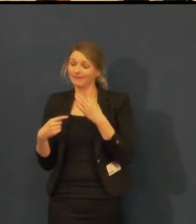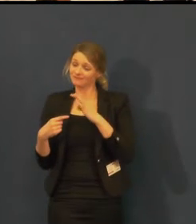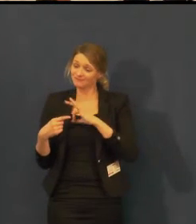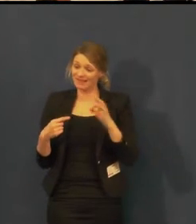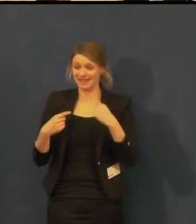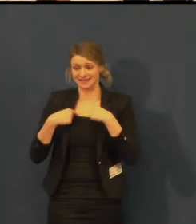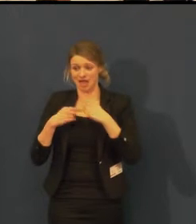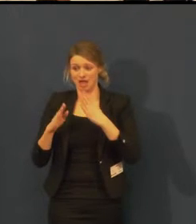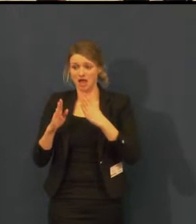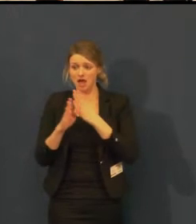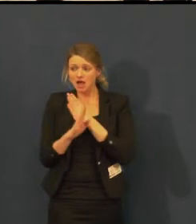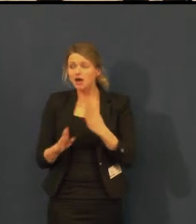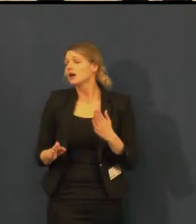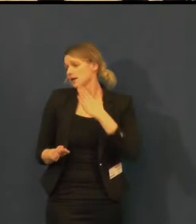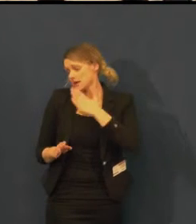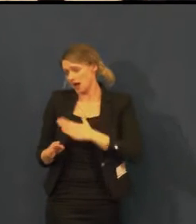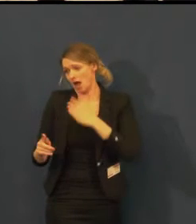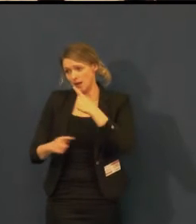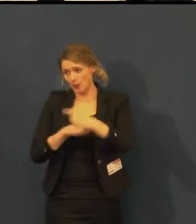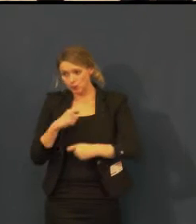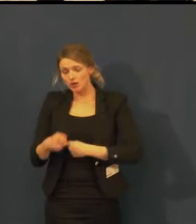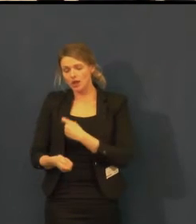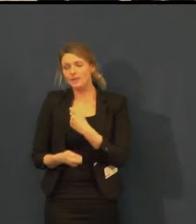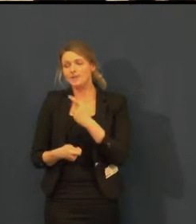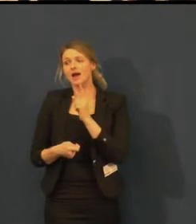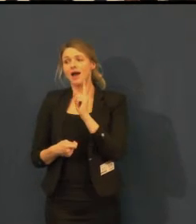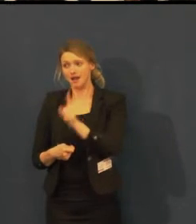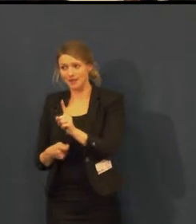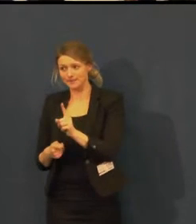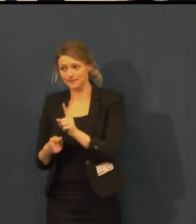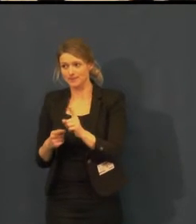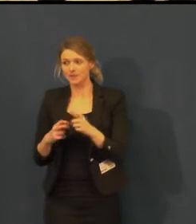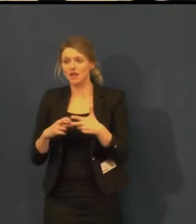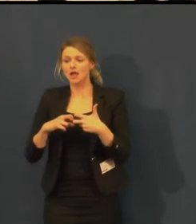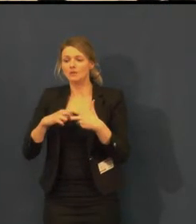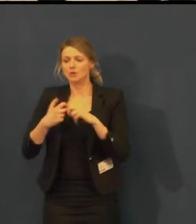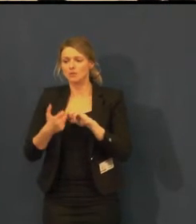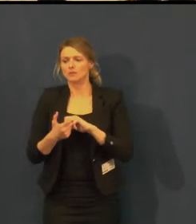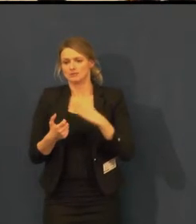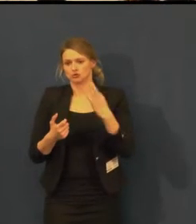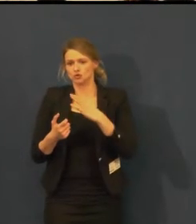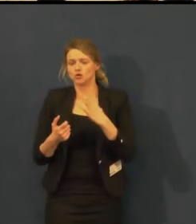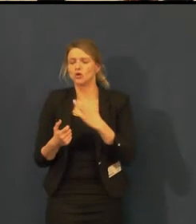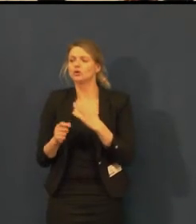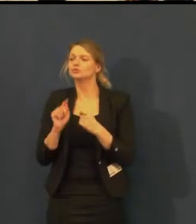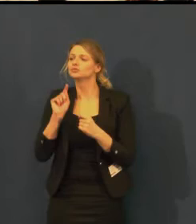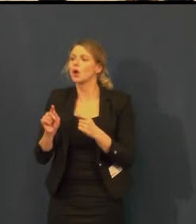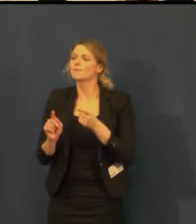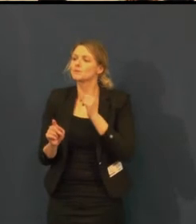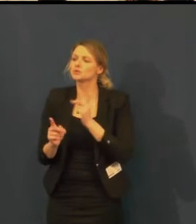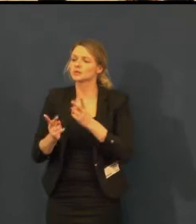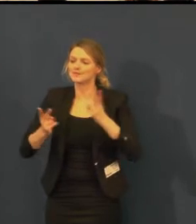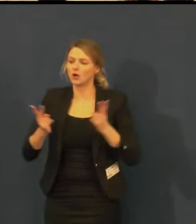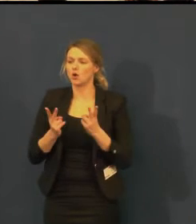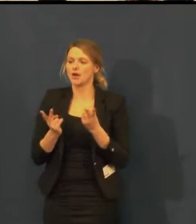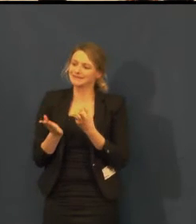ale museli bychom to dělat jako specielní představení pro neslyšící,